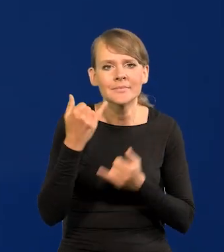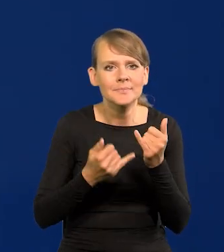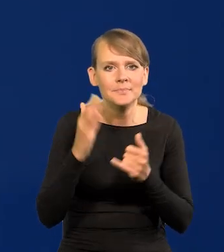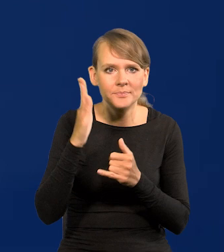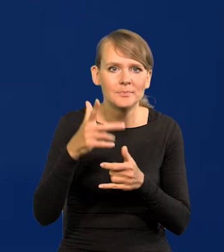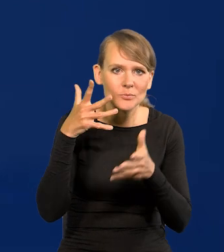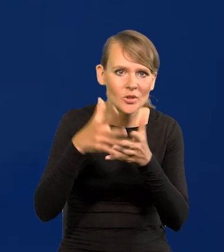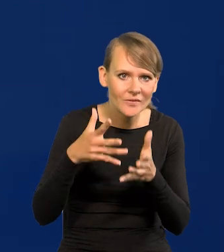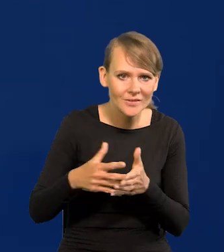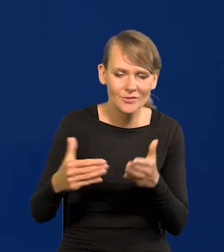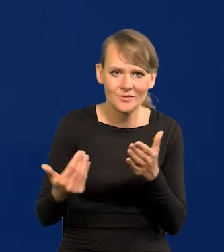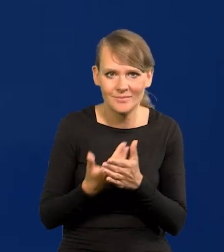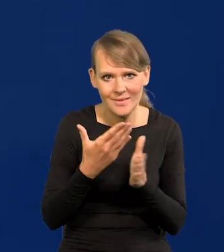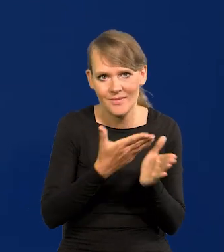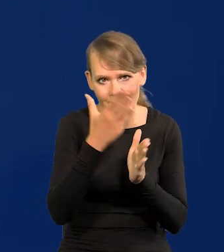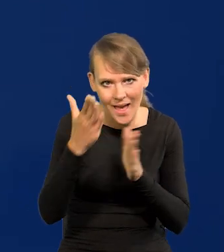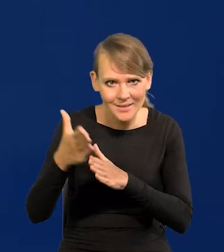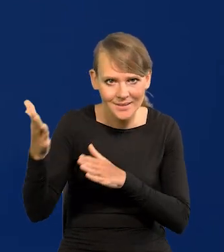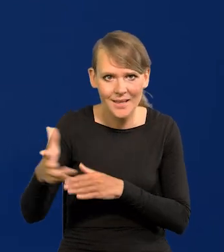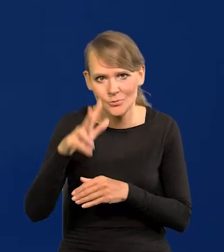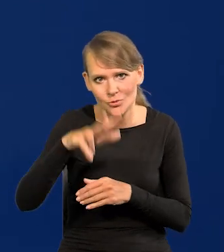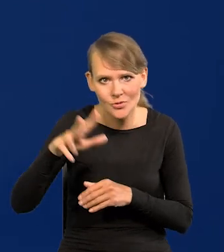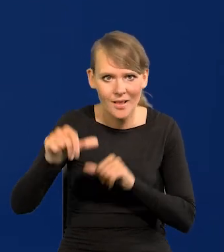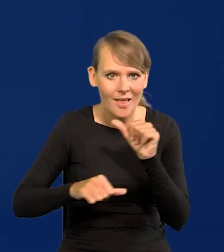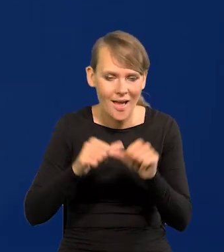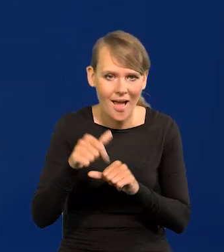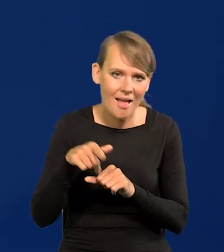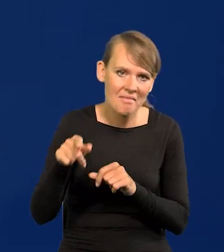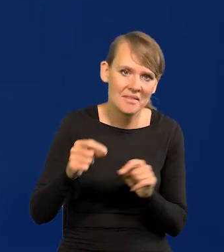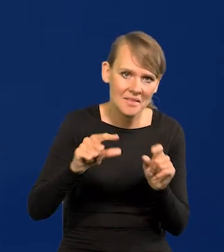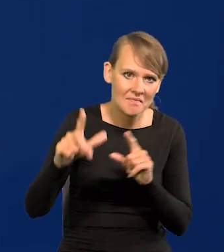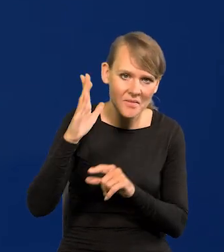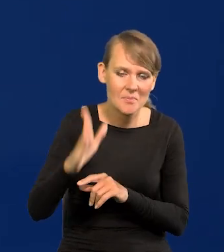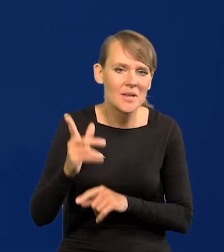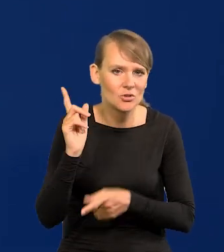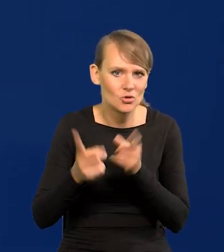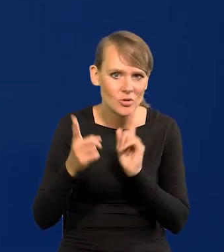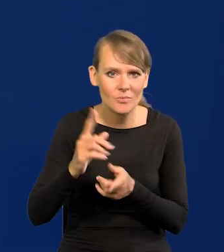na następne kwartały czy nawet lata, że inflacja będzie szybko spadać,